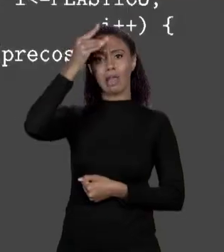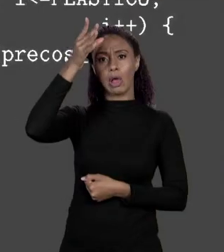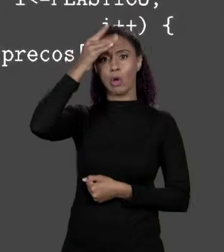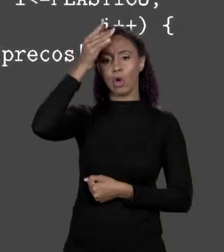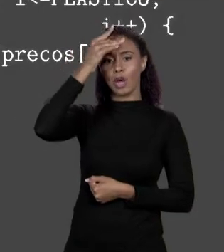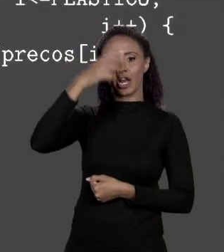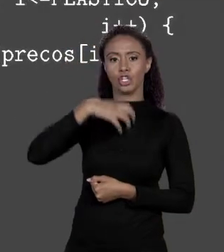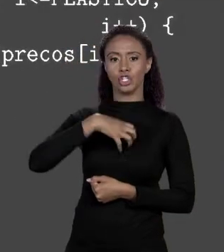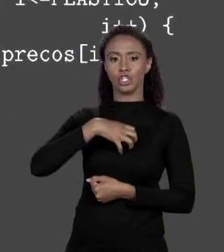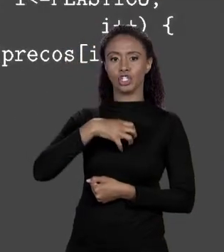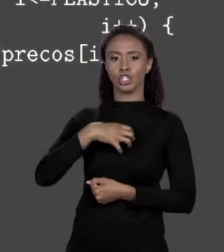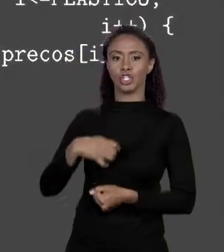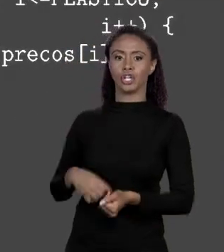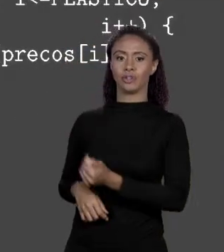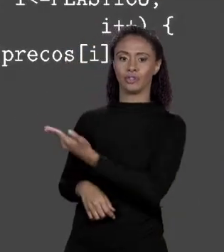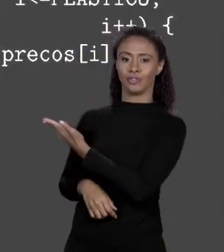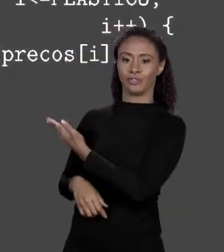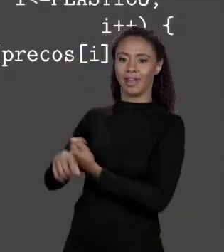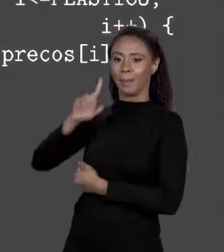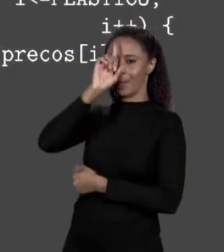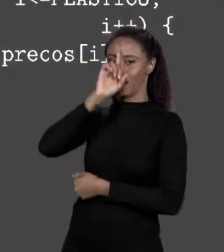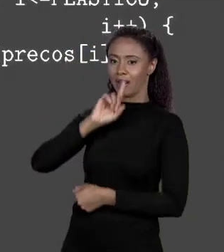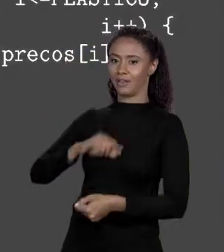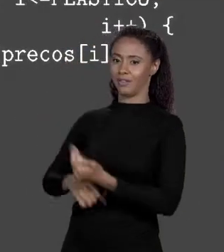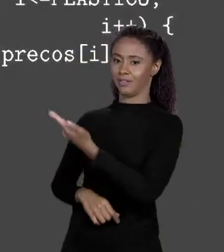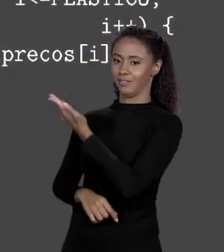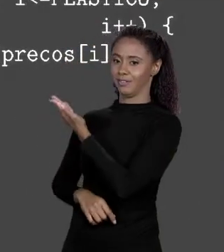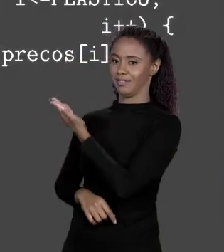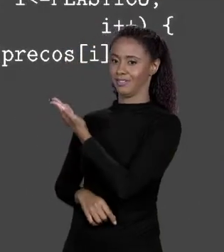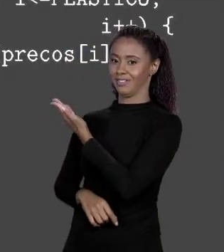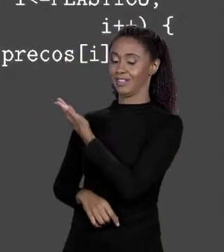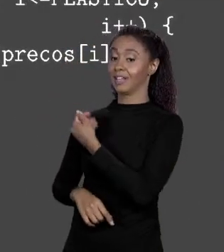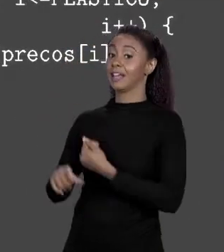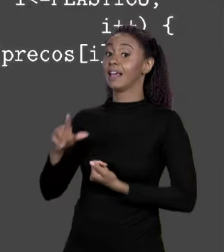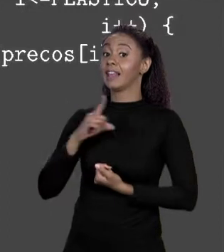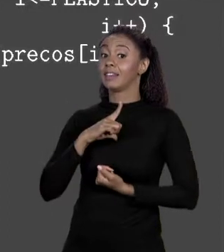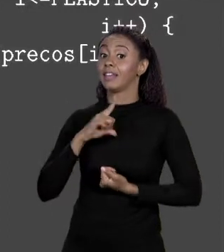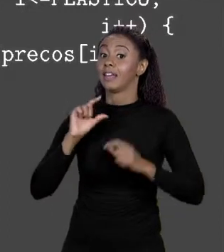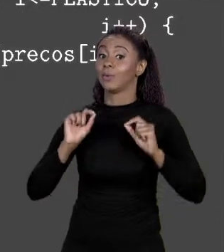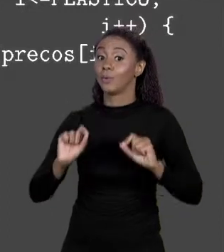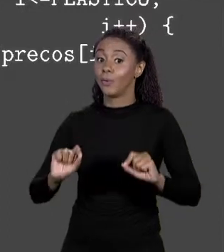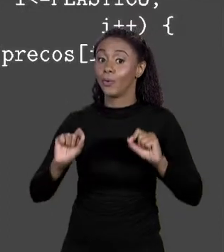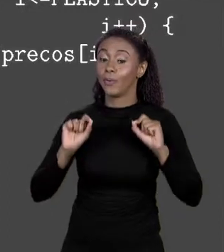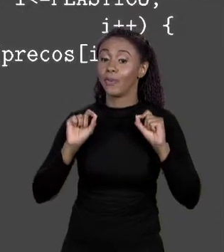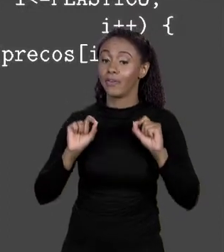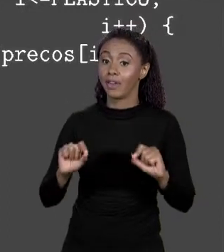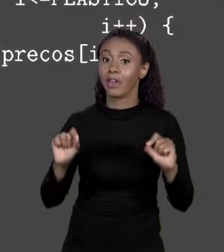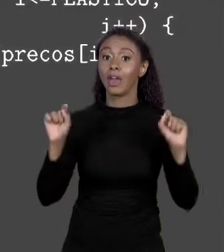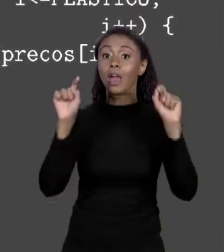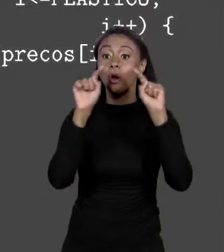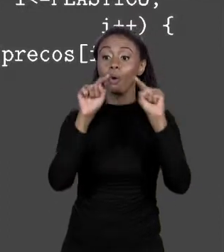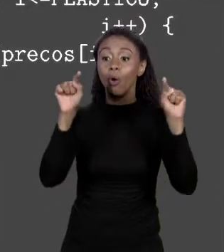NÃO TANTO, NÓS VIMOS LÁ Ó... SÃO COLCHETES, ISSO SIGNIFICA QUE "ARGS" É O NOME QUE EU